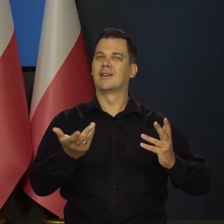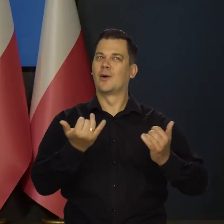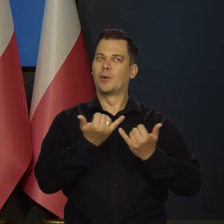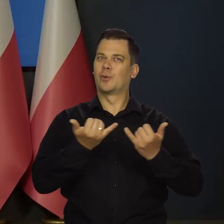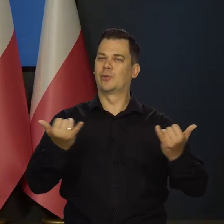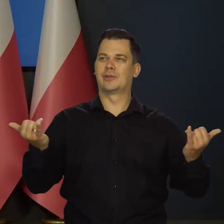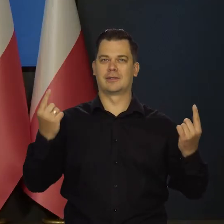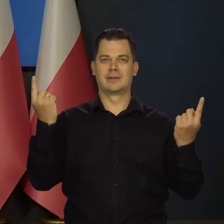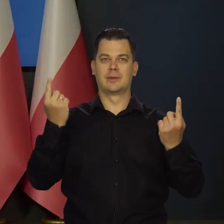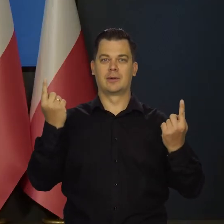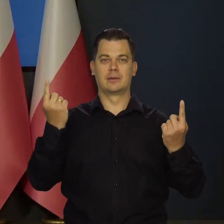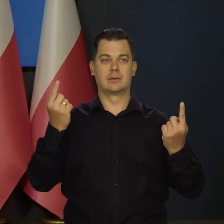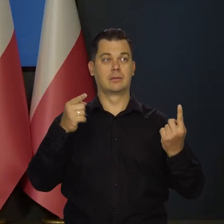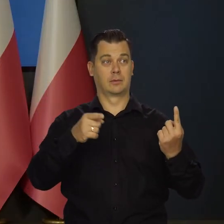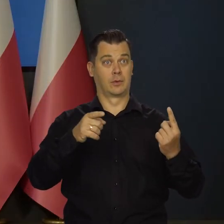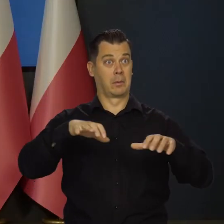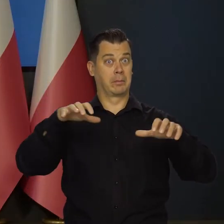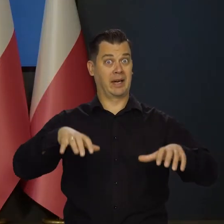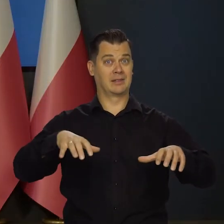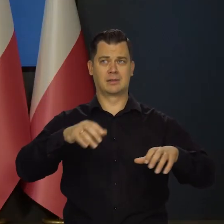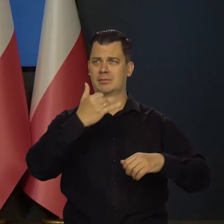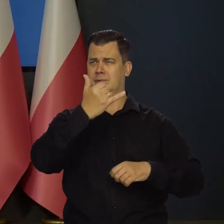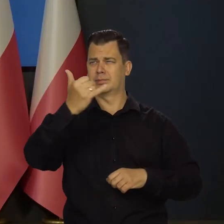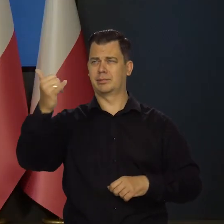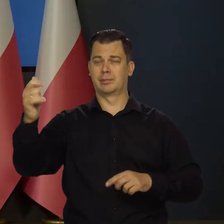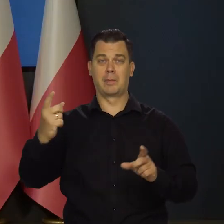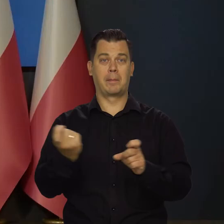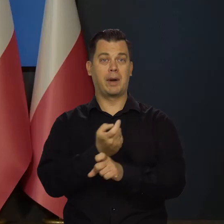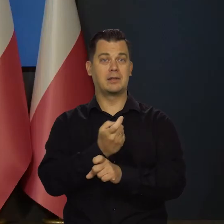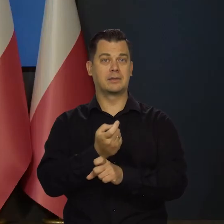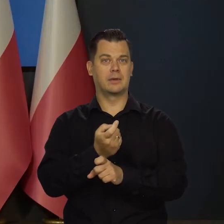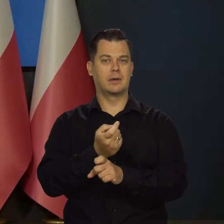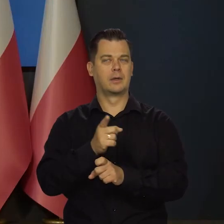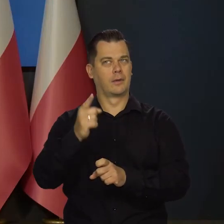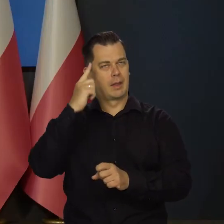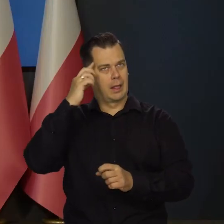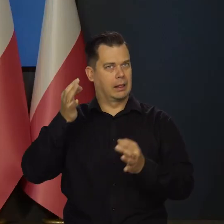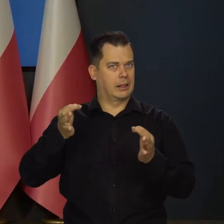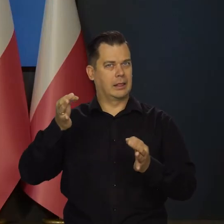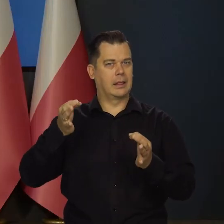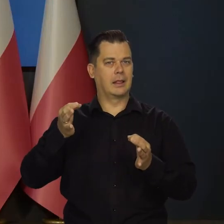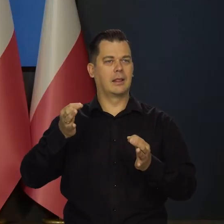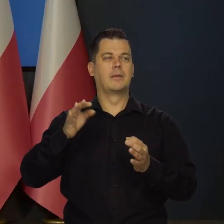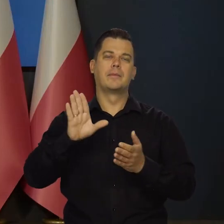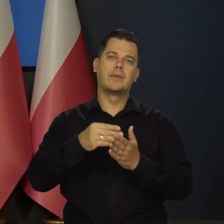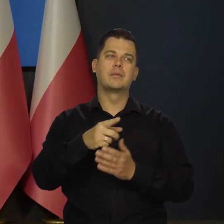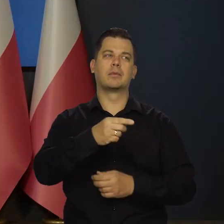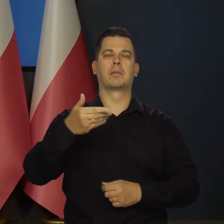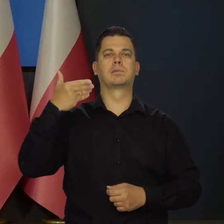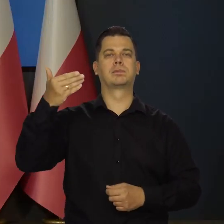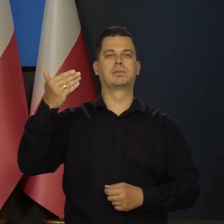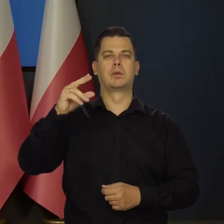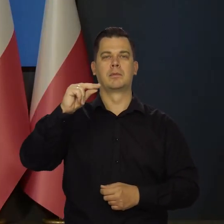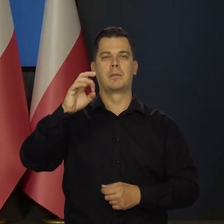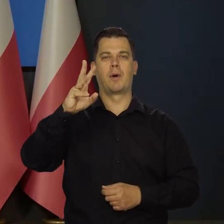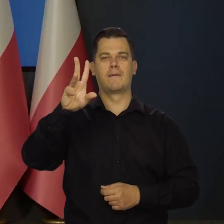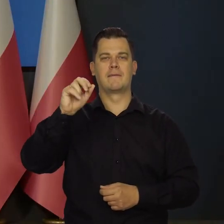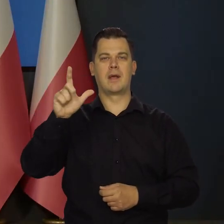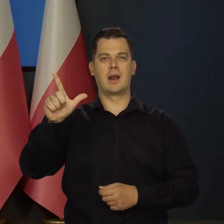który kreślą teraz prezesi największych banków centralnych. Czy tutaj odnoszę się do przemówienia prezesa Powella w Jackson Hole, czy ostatniej,